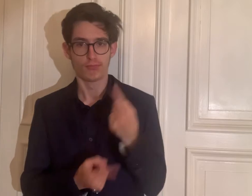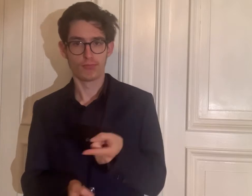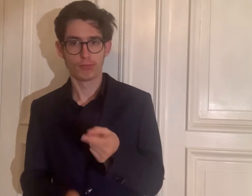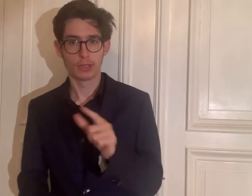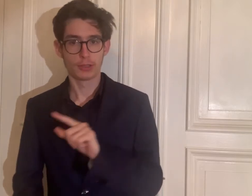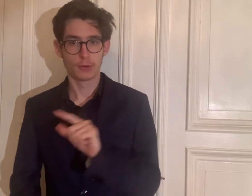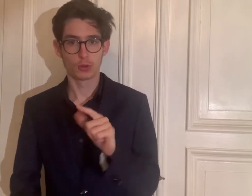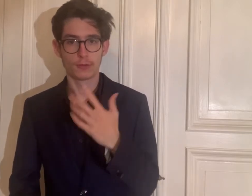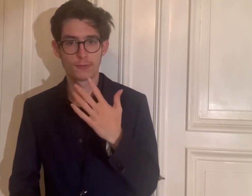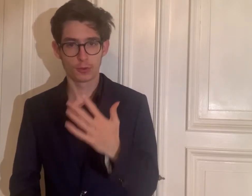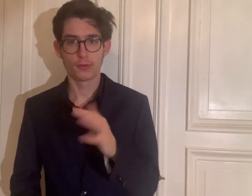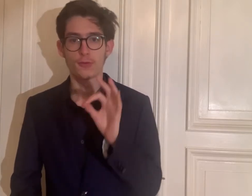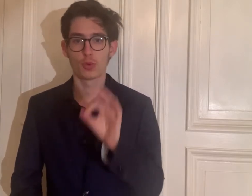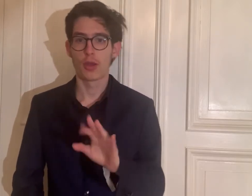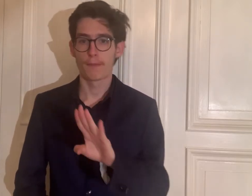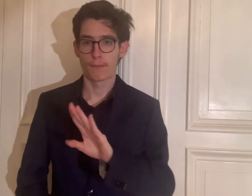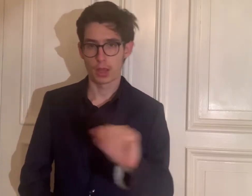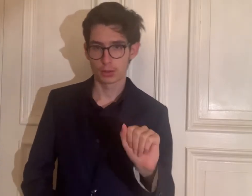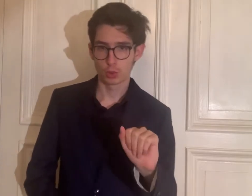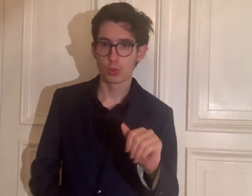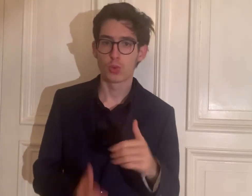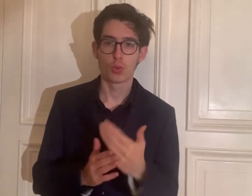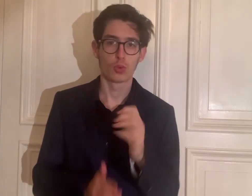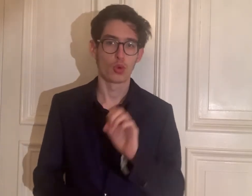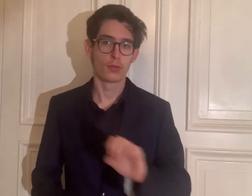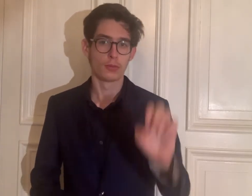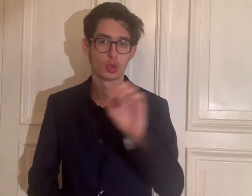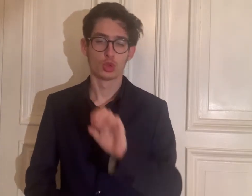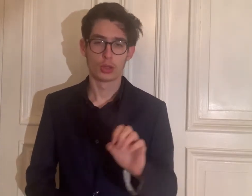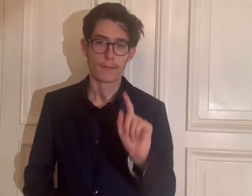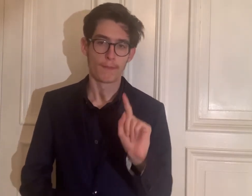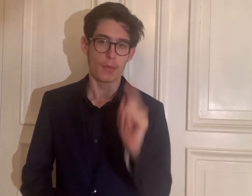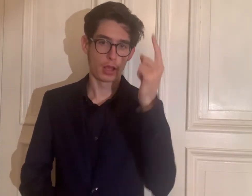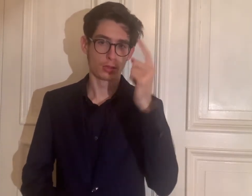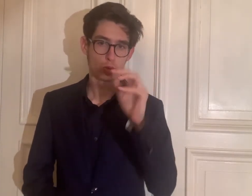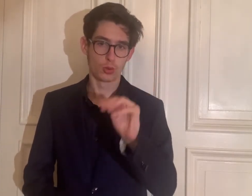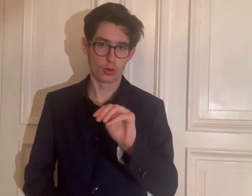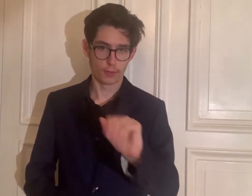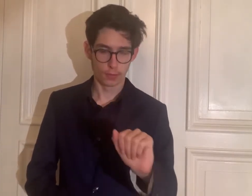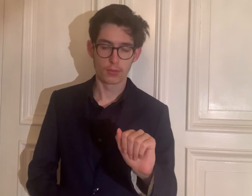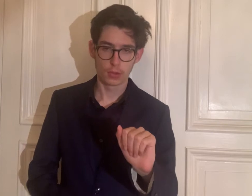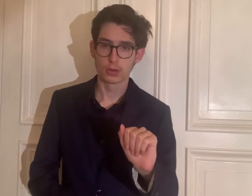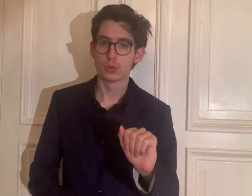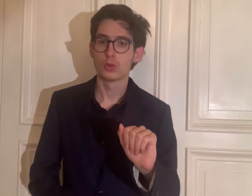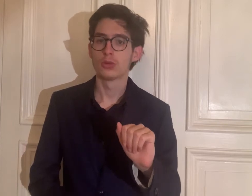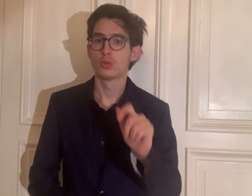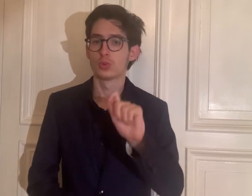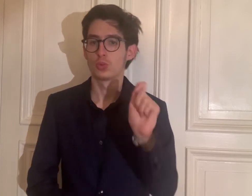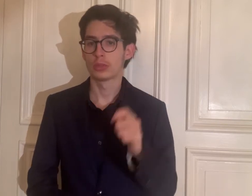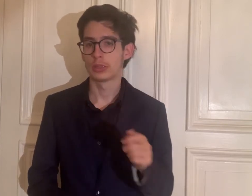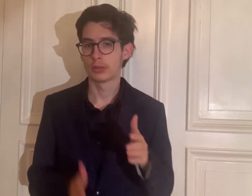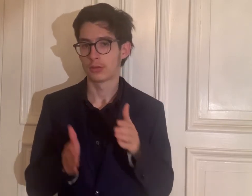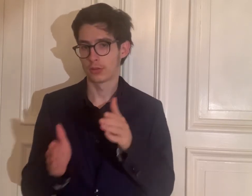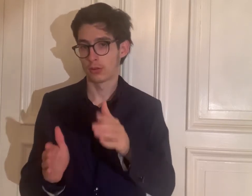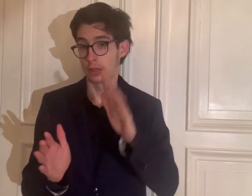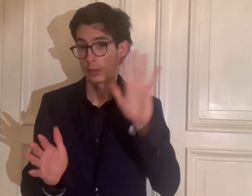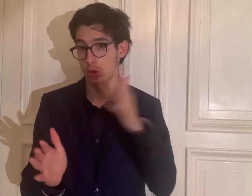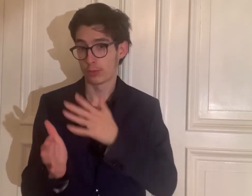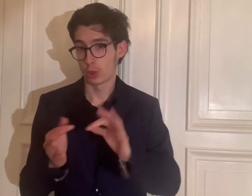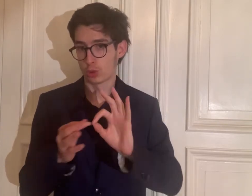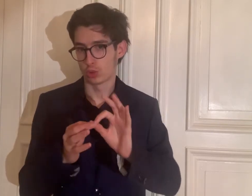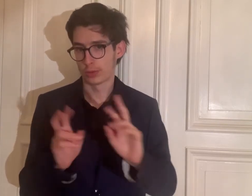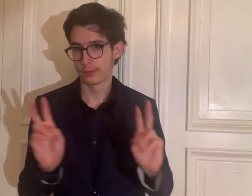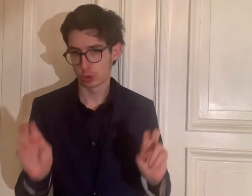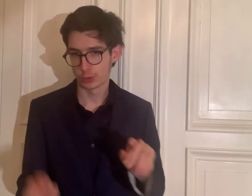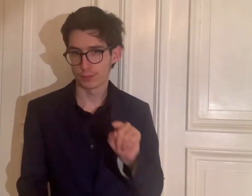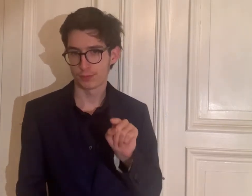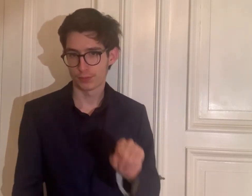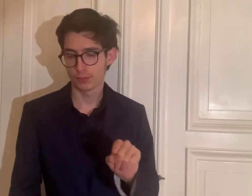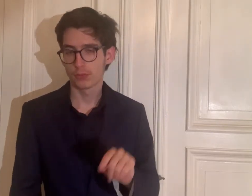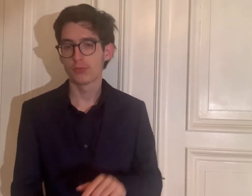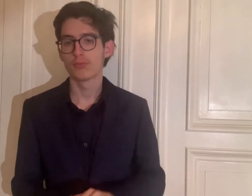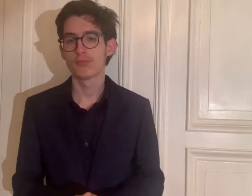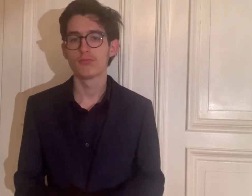seit 2005 für den BA- und den europäischen MA-Studiengang „Gebärdensprachdolmetschen“.